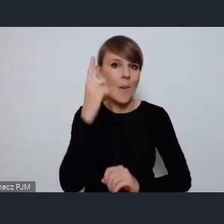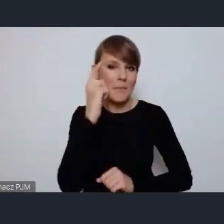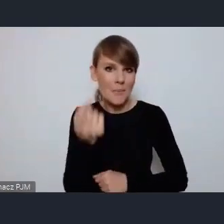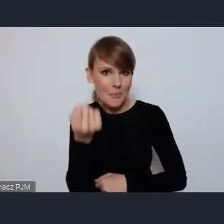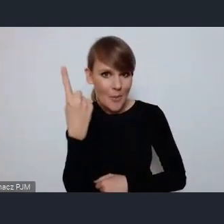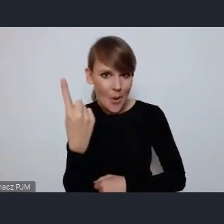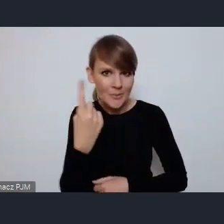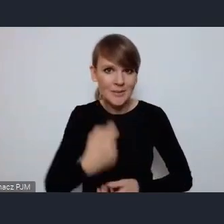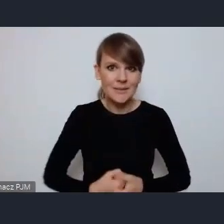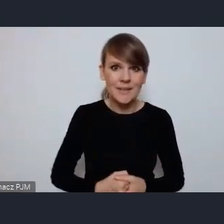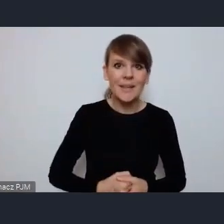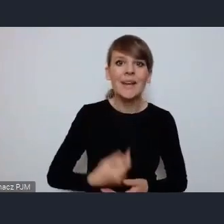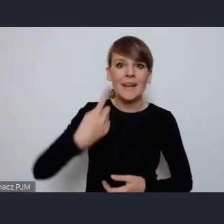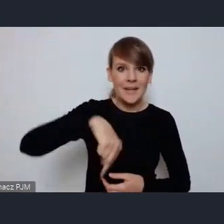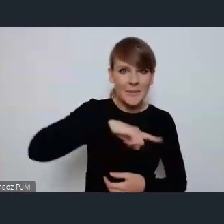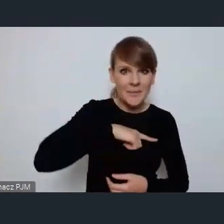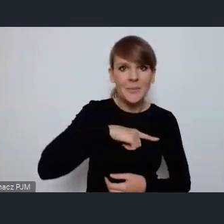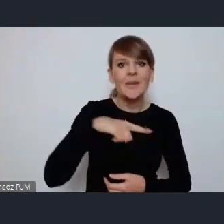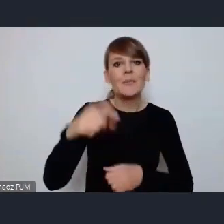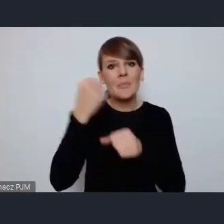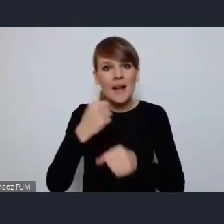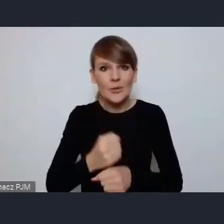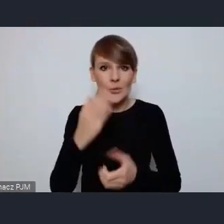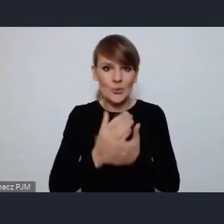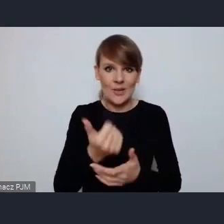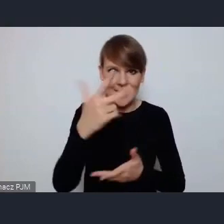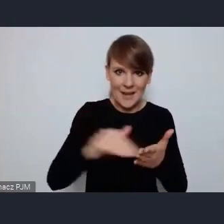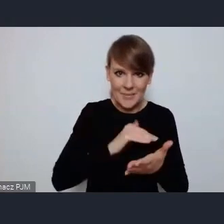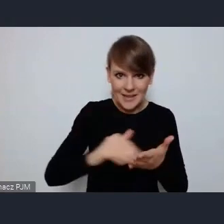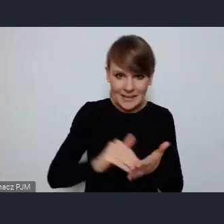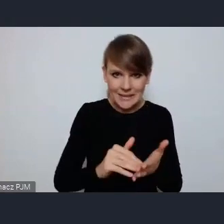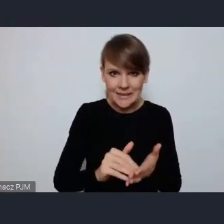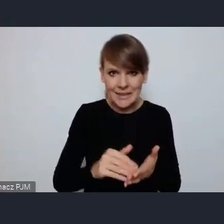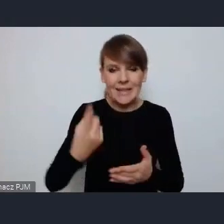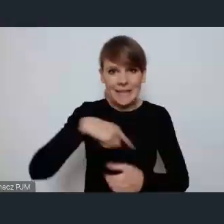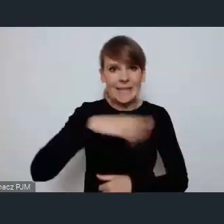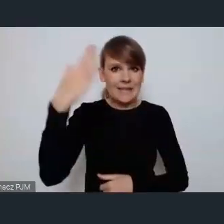my pracujemy nad nim już od kilku miesięcy bo przecież nie od dzisiaj wiemy, że forum będzie w Katowicach,